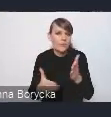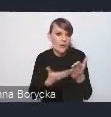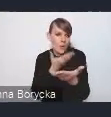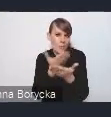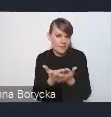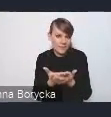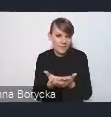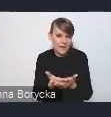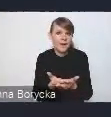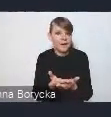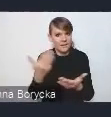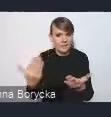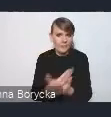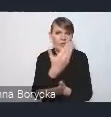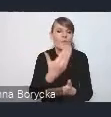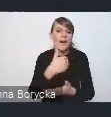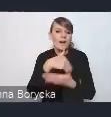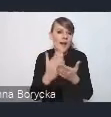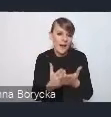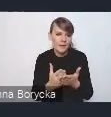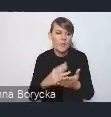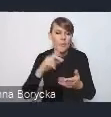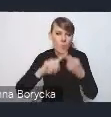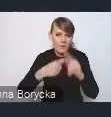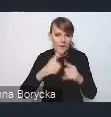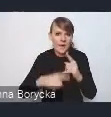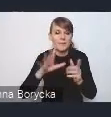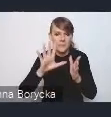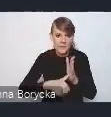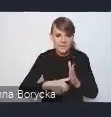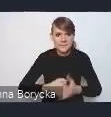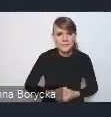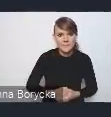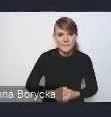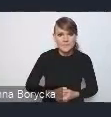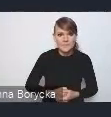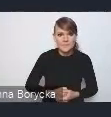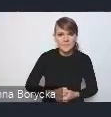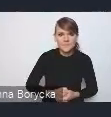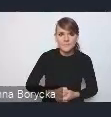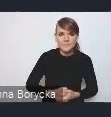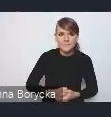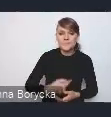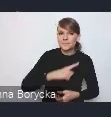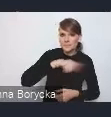do nowej Krajowej Polityki Miejskiej. Naszym partnerem w przygotowaniu